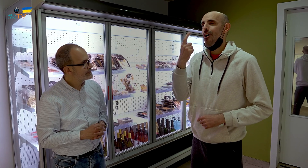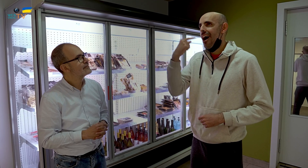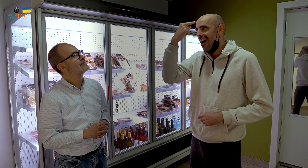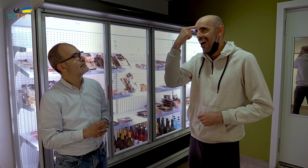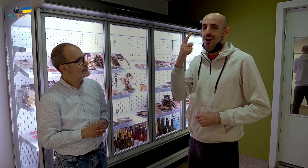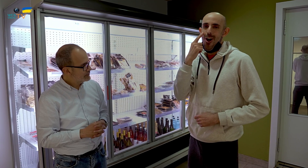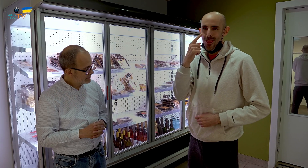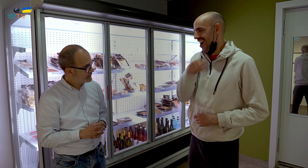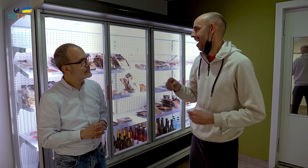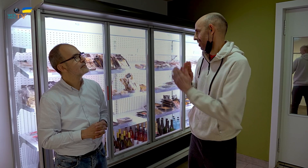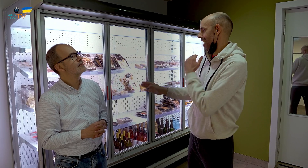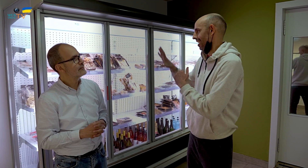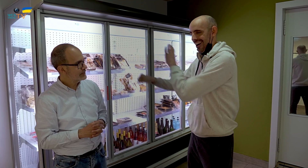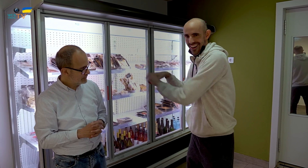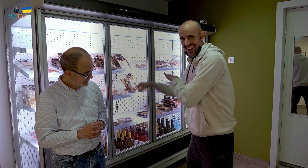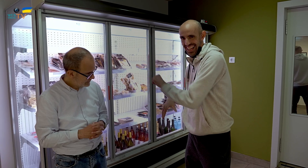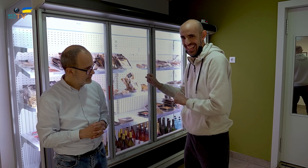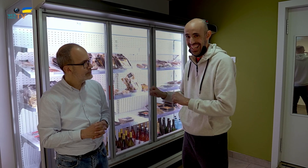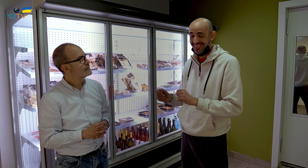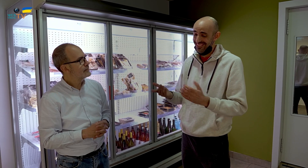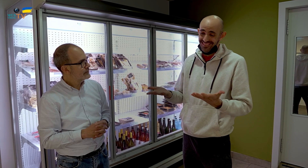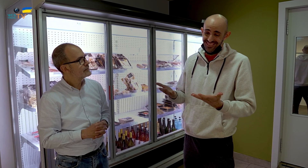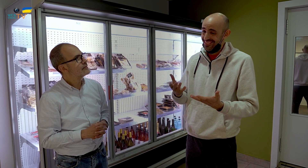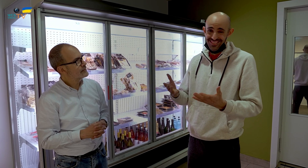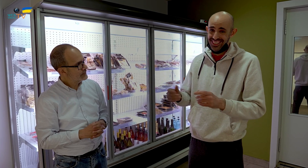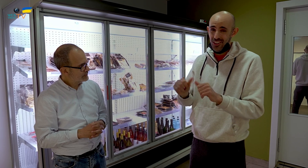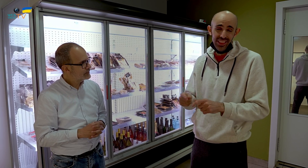y se acuerdan de estos alimentos y sí que los compran. Son formas diferentes.